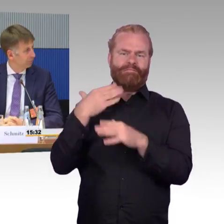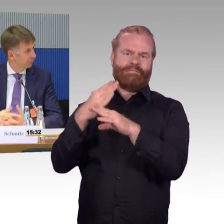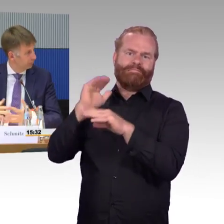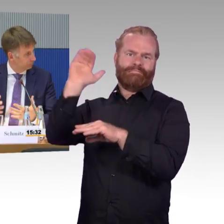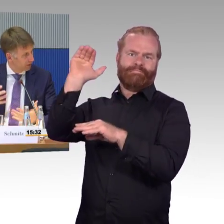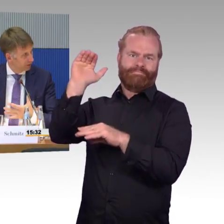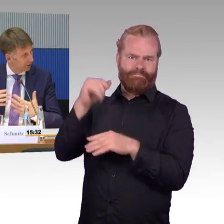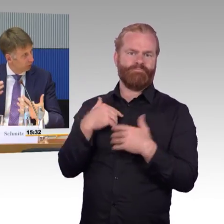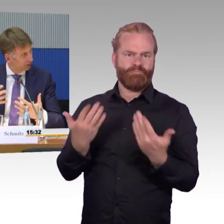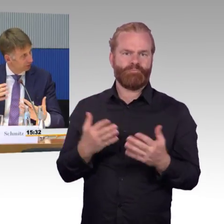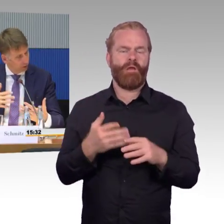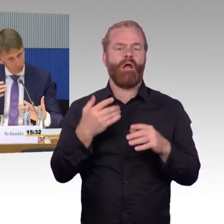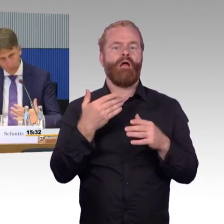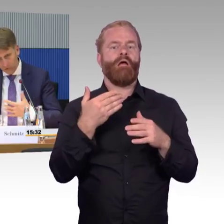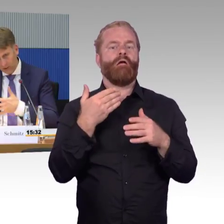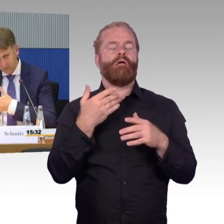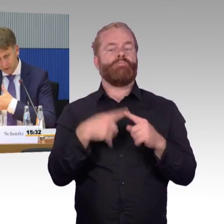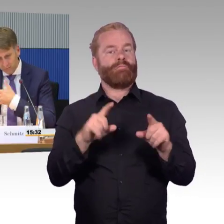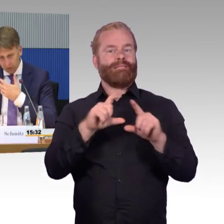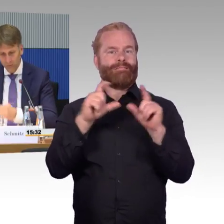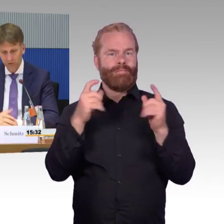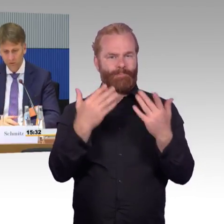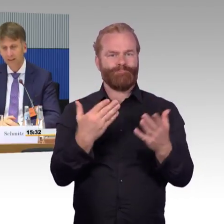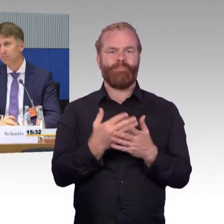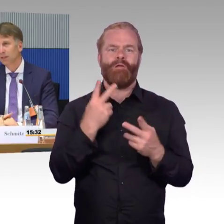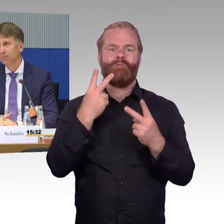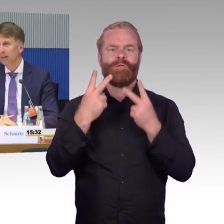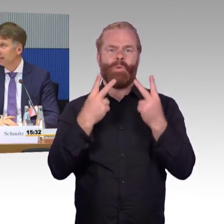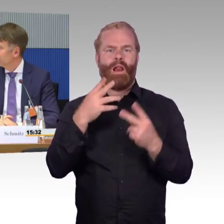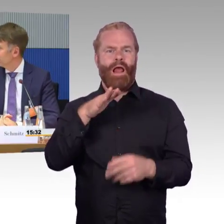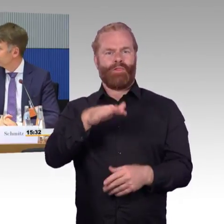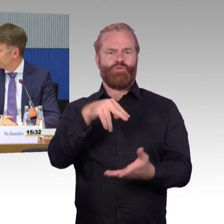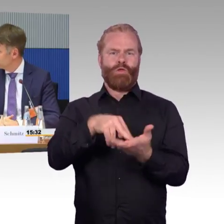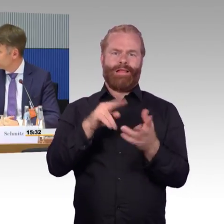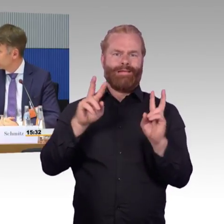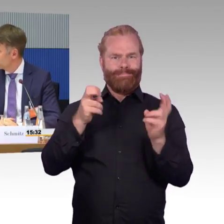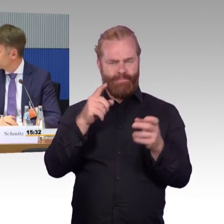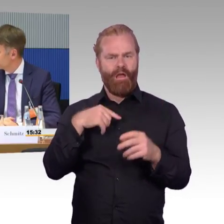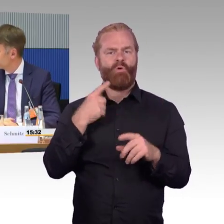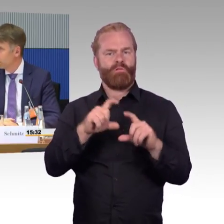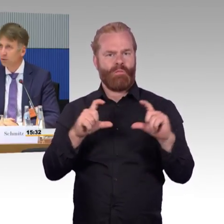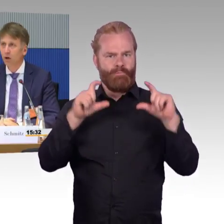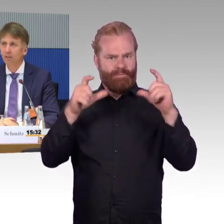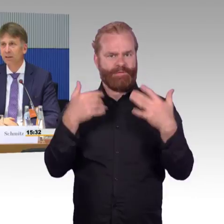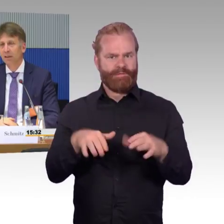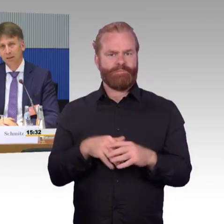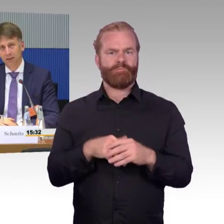ich nenne es mal, im ÖPNV, Straßenbahn, Metro, Bus bis zur Eisenbahn. Wenn neue Mobilitätsformen kommen,